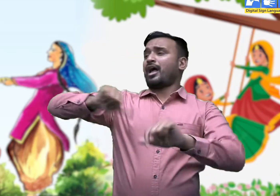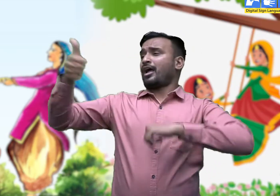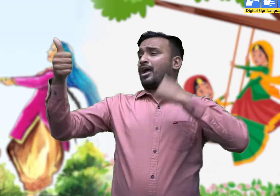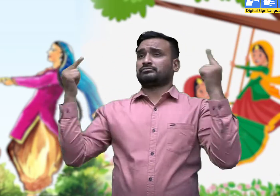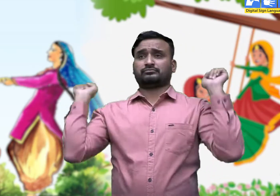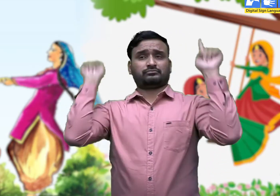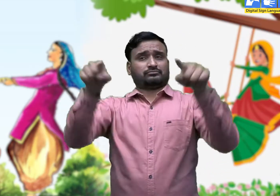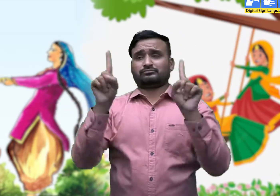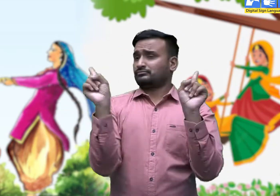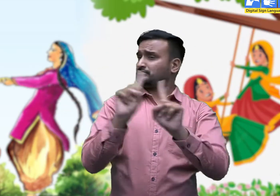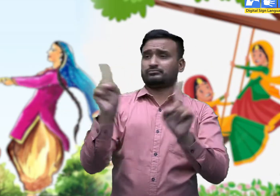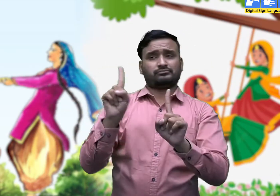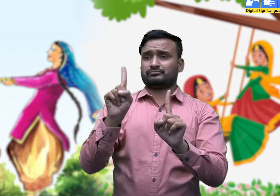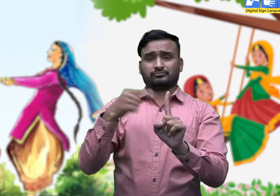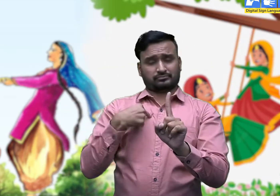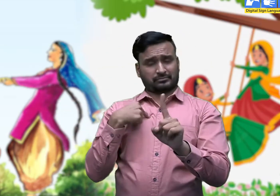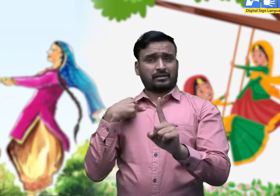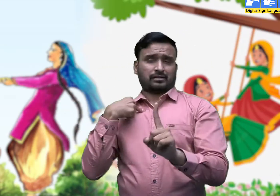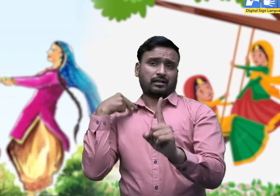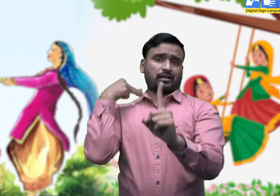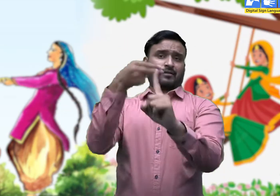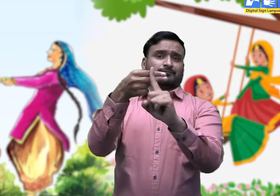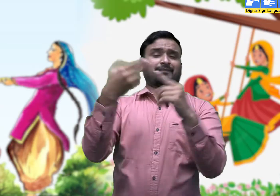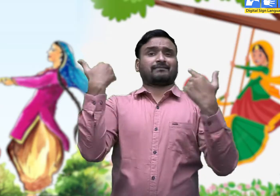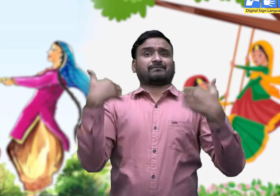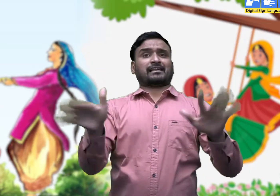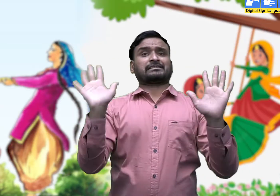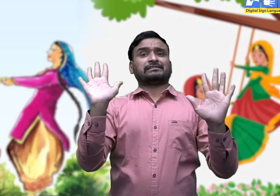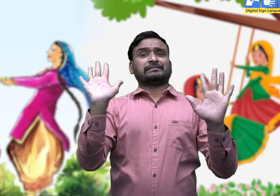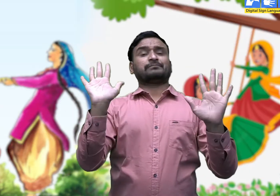ताकि कोई दूसरा उस पर झूला न डाले। इस प्रथा को 'डाला रोकना' कहते हैं।